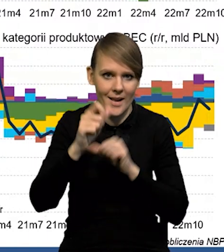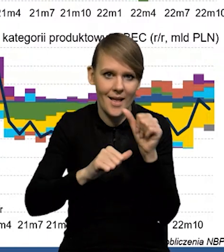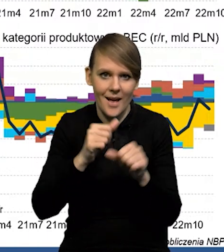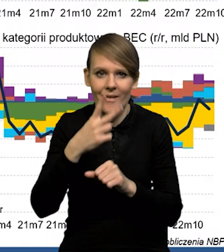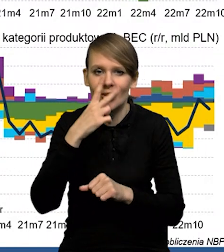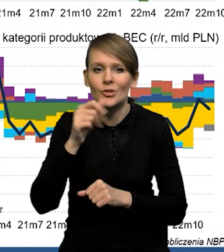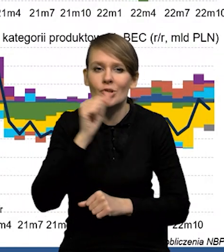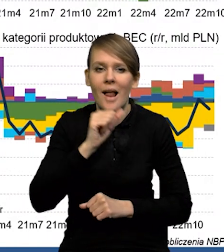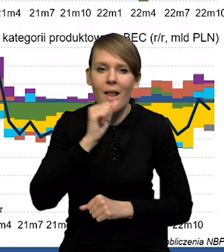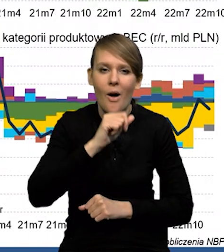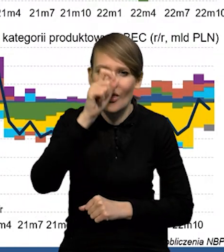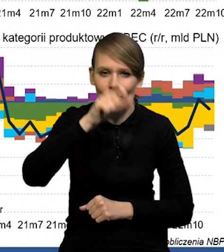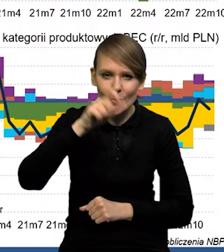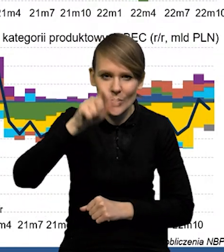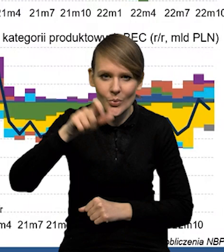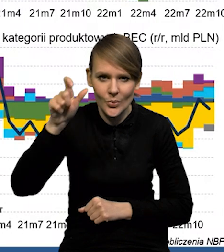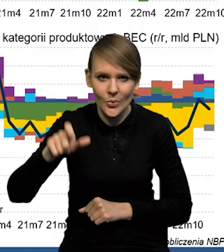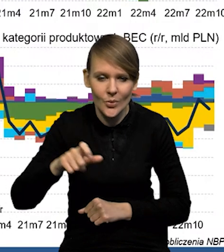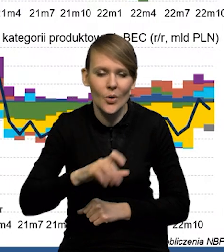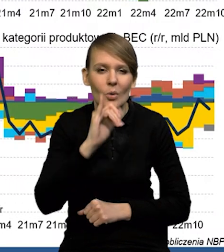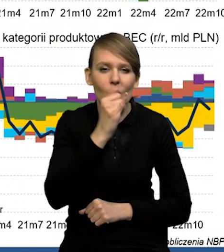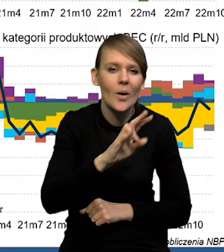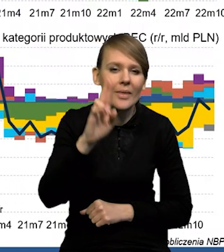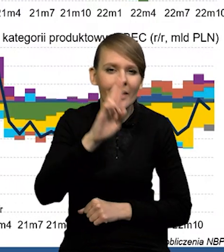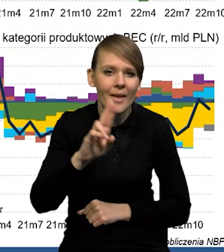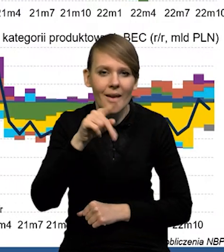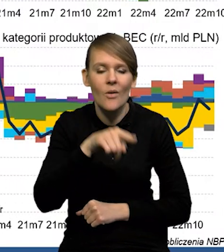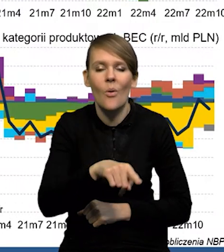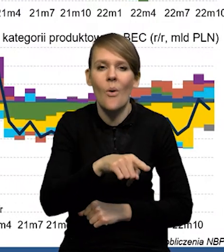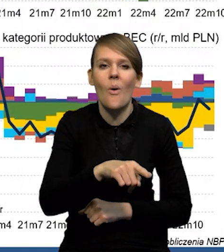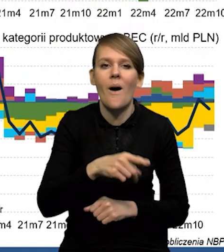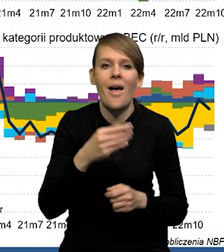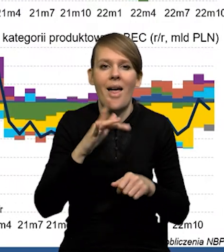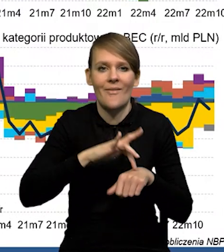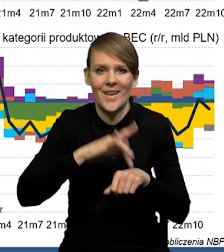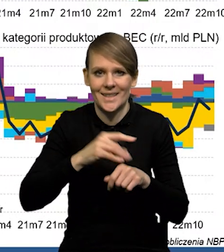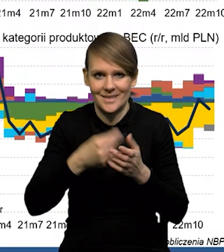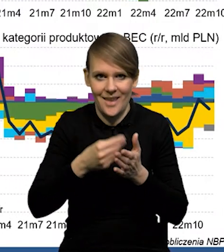To są te zielone słupki, one są żółte i niebieskie, to są te efekty cenowe związane tak jak mówię,